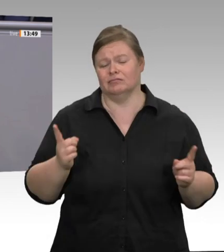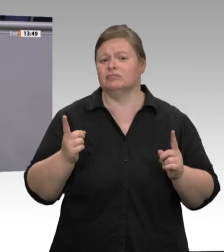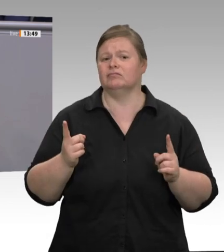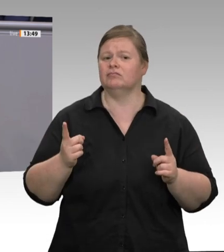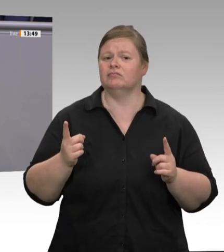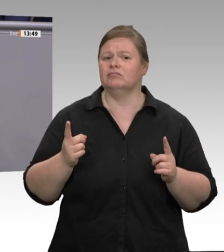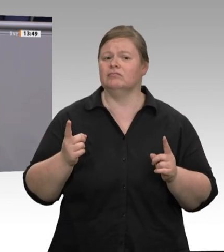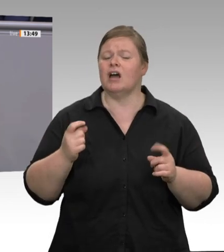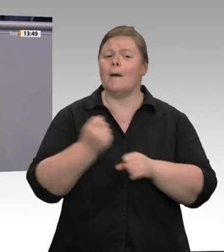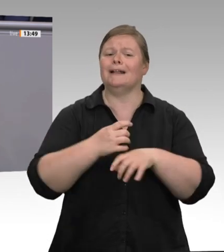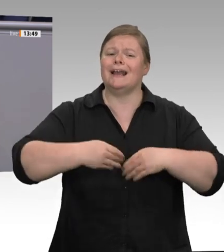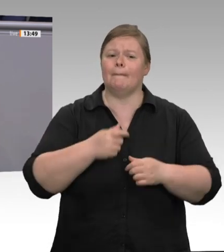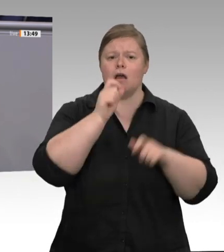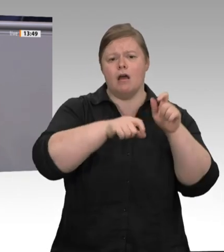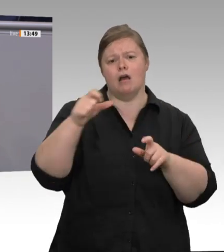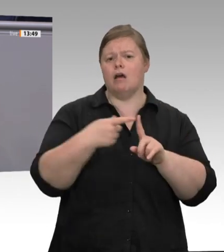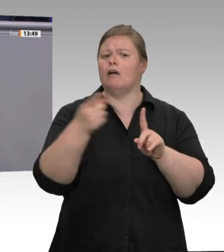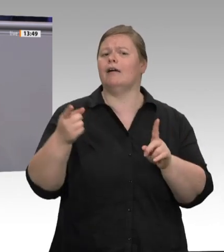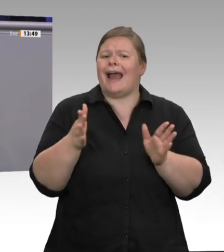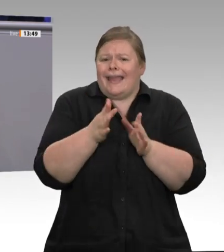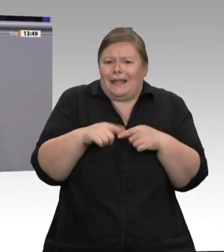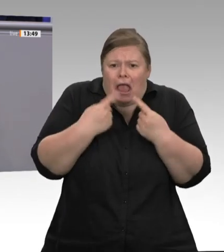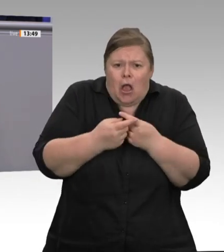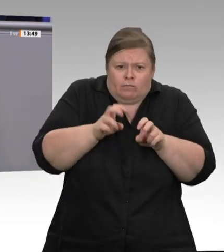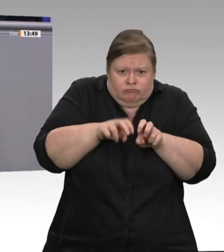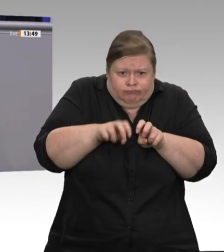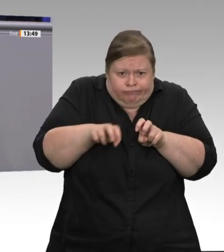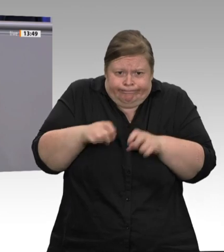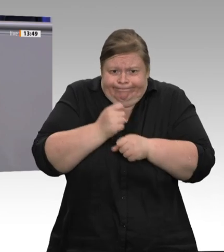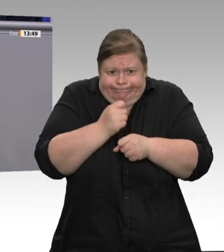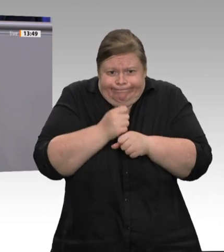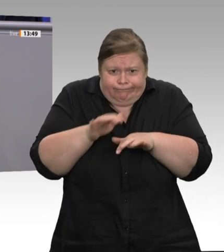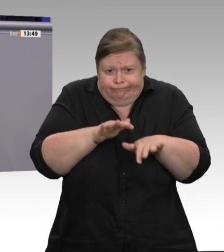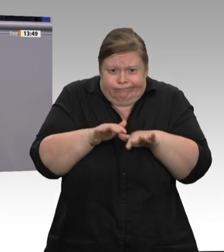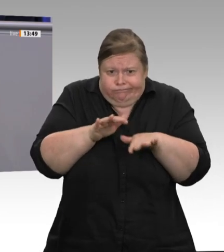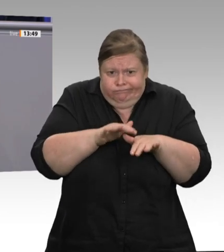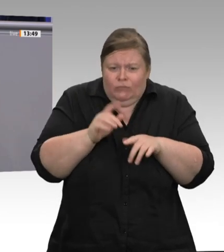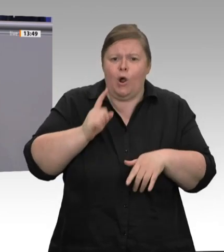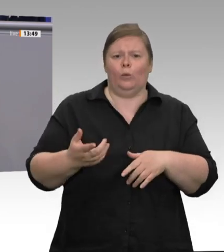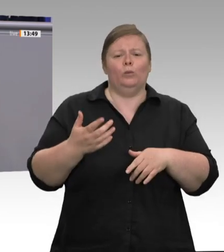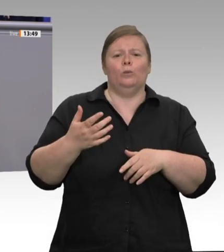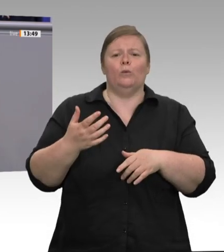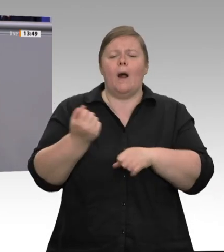hätte die Bundesregierung sofort eine klare verpflichtende Verordnung erlassen müssen.